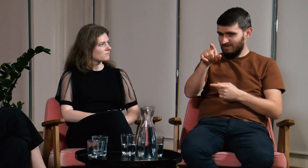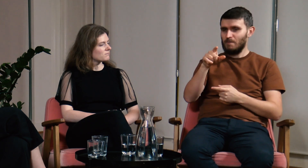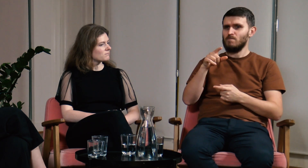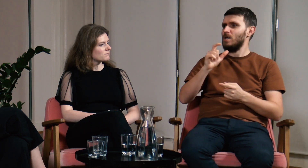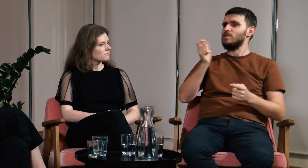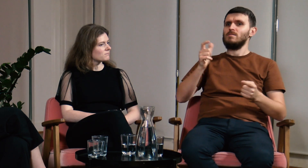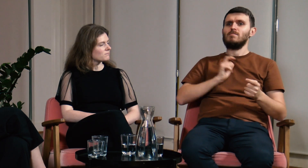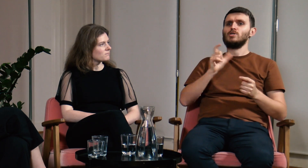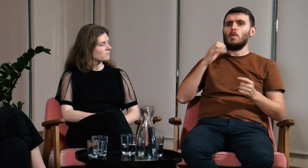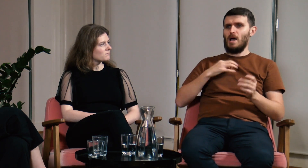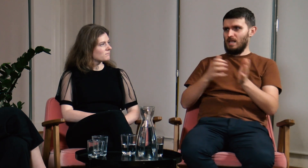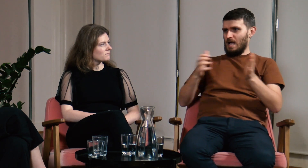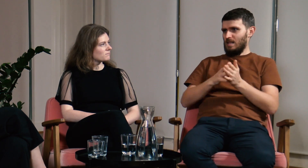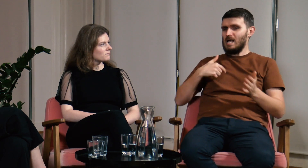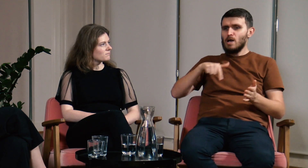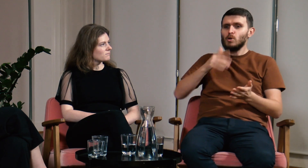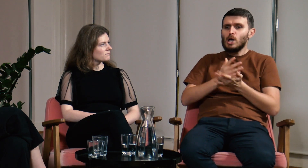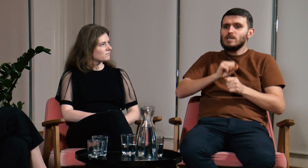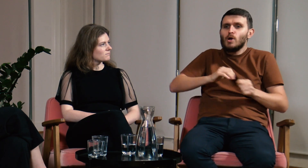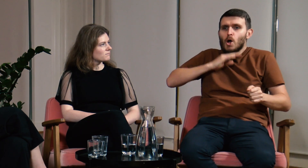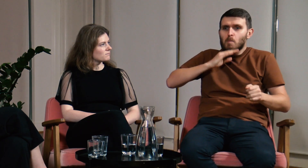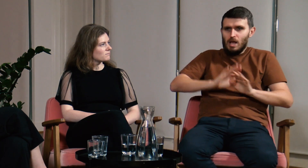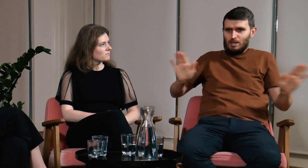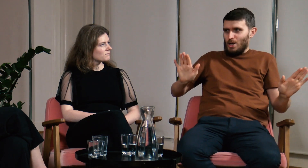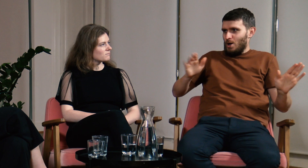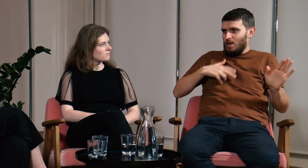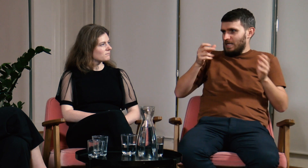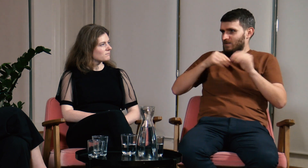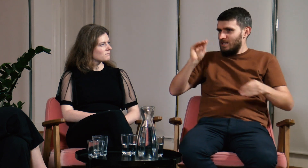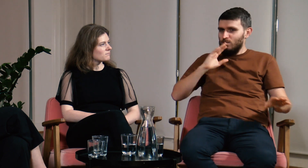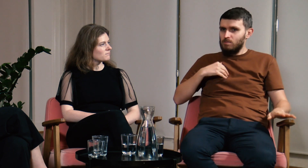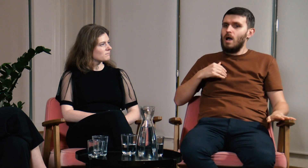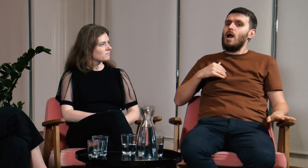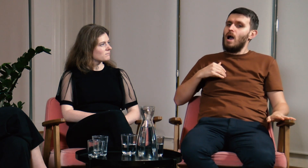W odpowiedzi usłyszałem tylko: “Co Pan gada? Ja tu jestem zwykłą logopedką, nic więcej.”